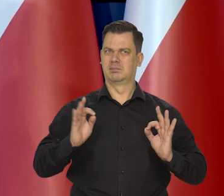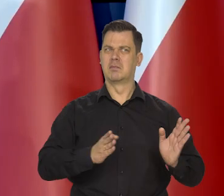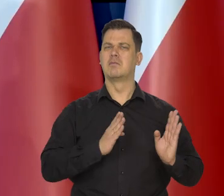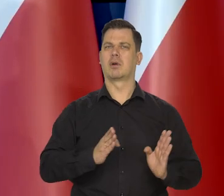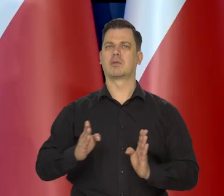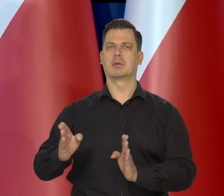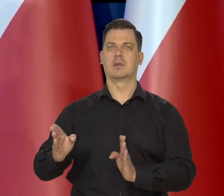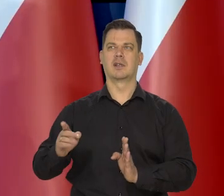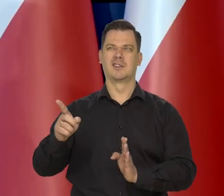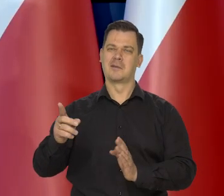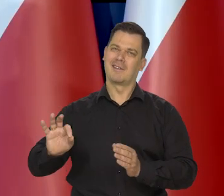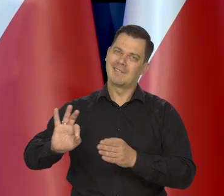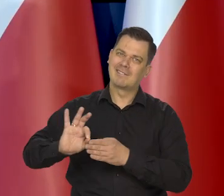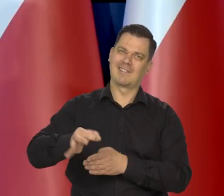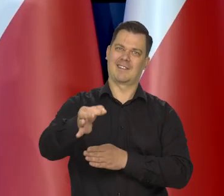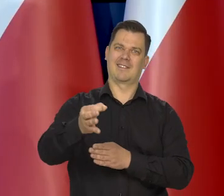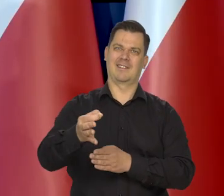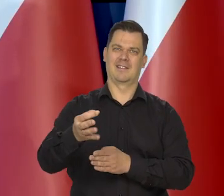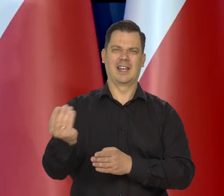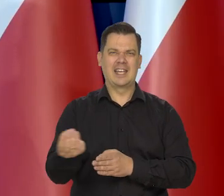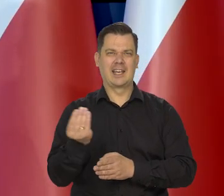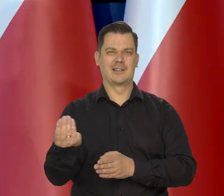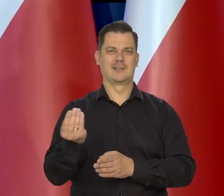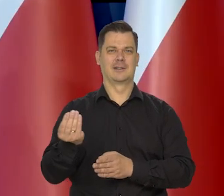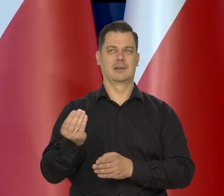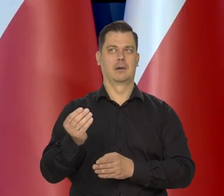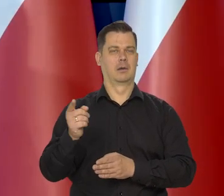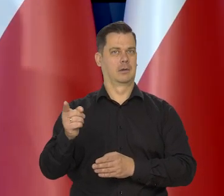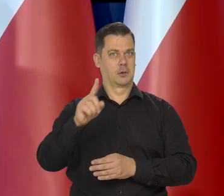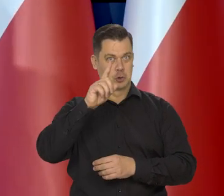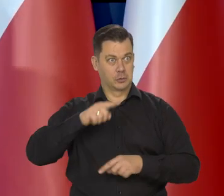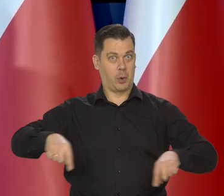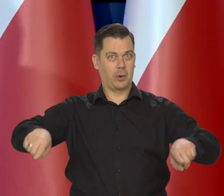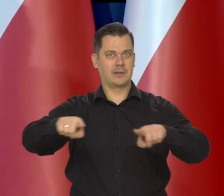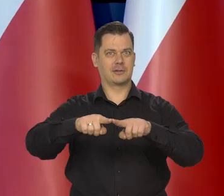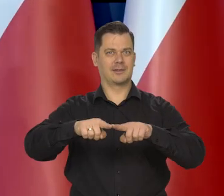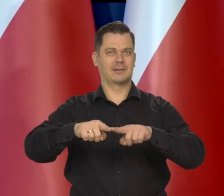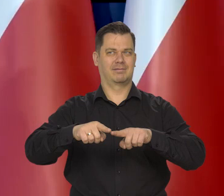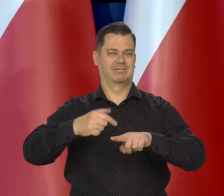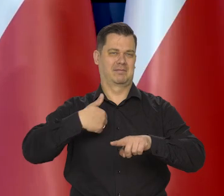Dopieczenia ludziom jakieś idiosynkrazje, może społeczne, klasowe... Nie wiem.